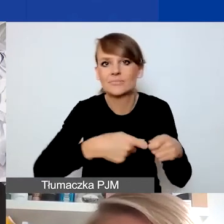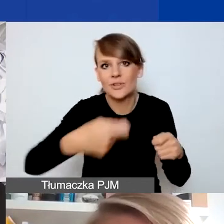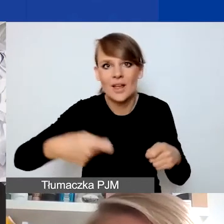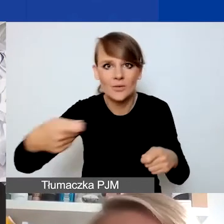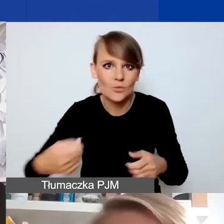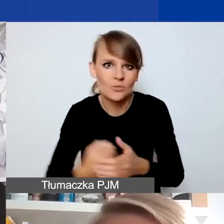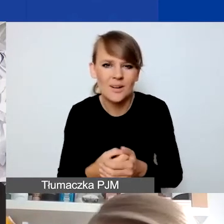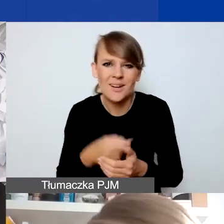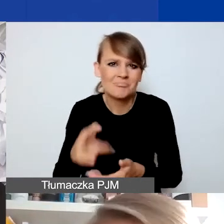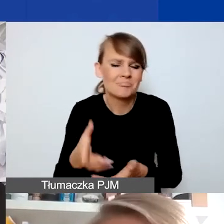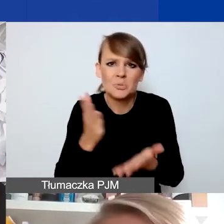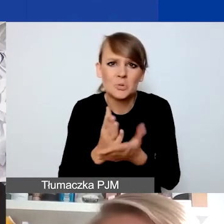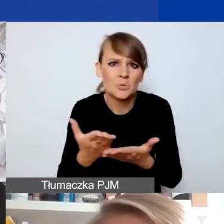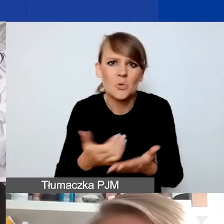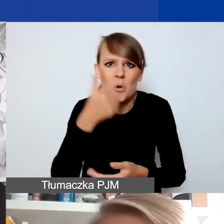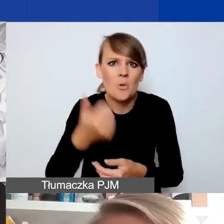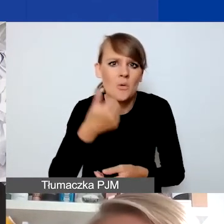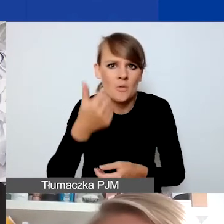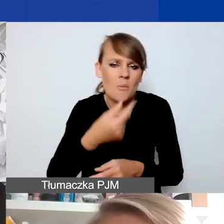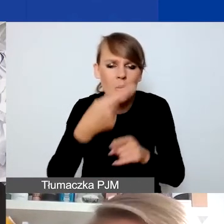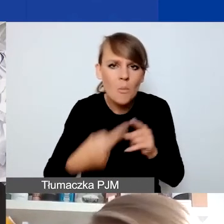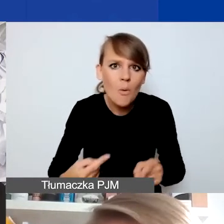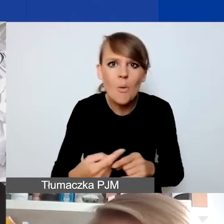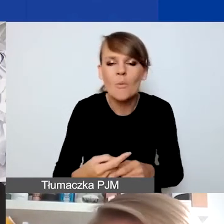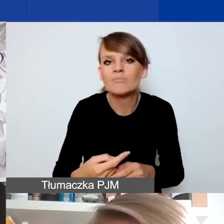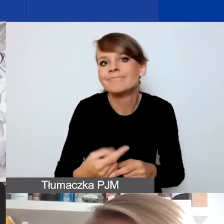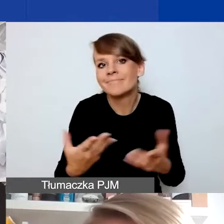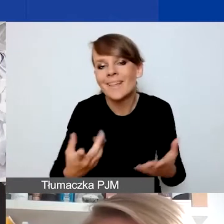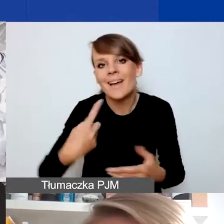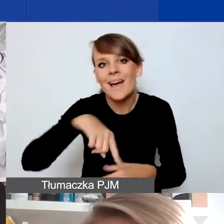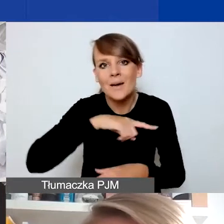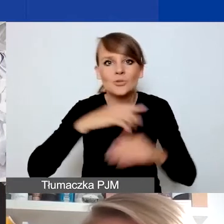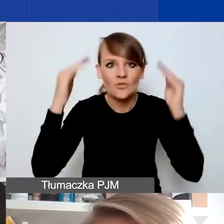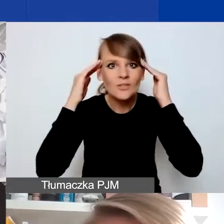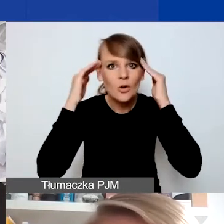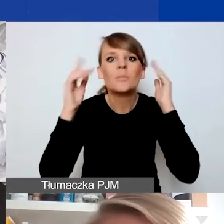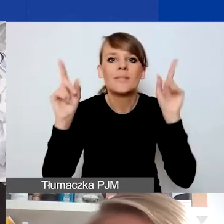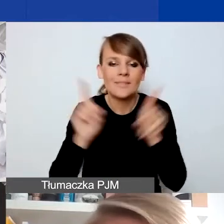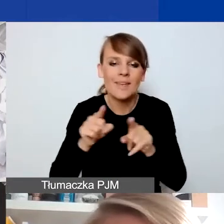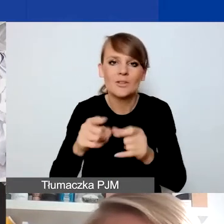Mimo że to już trwa półtora roku, to mamy świadomość, że też oddziałuje w różny sposób